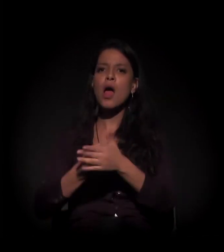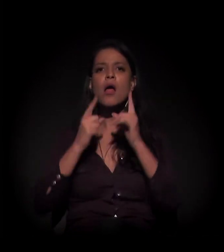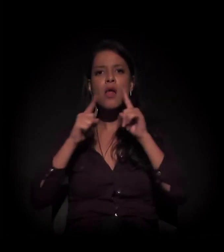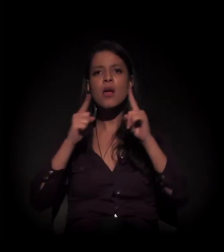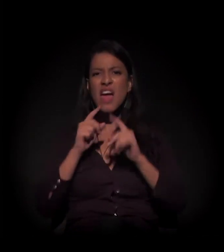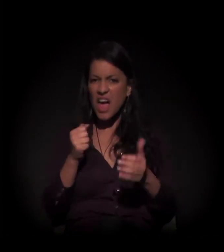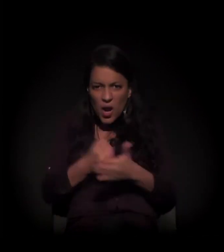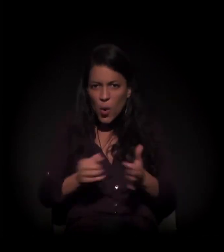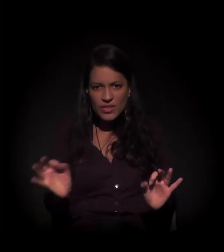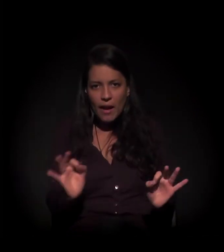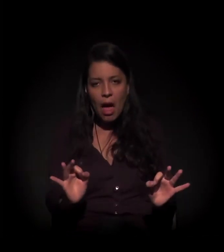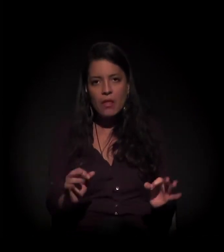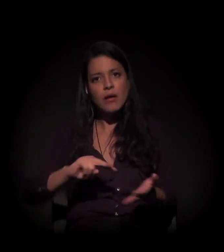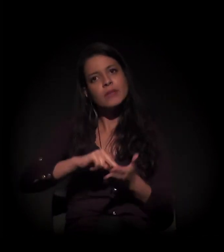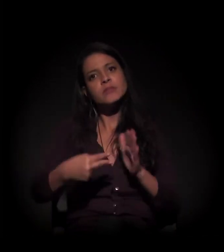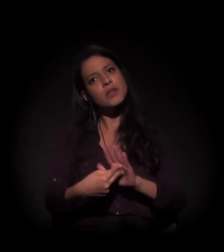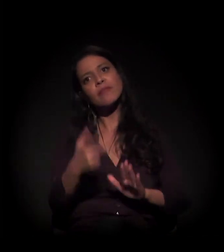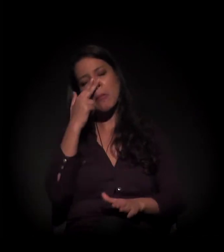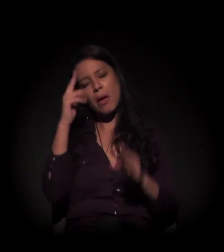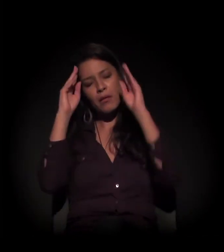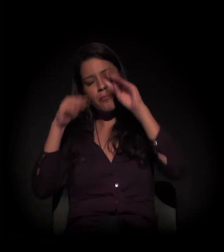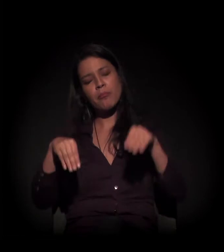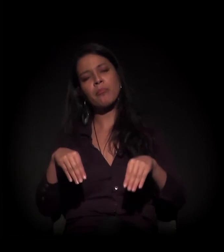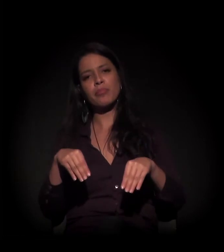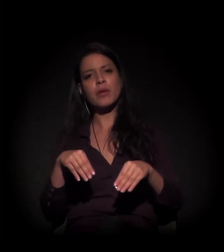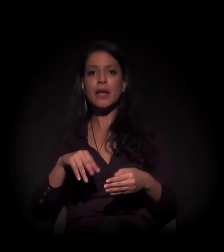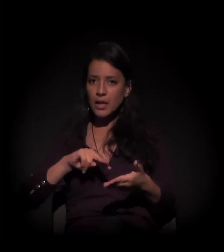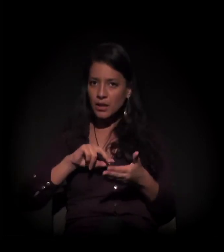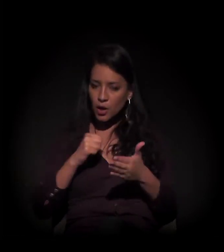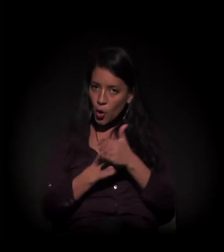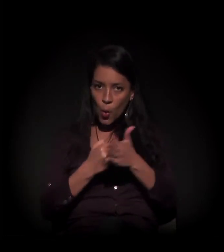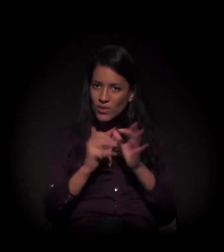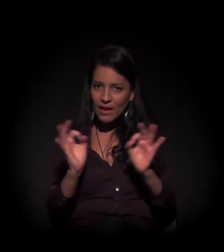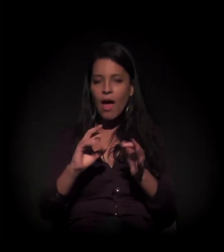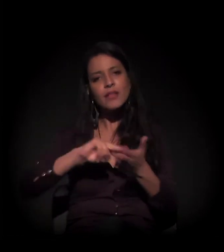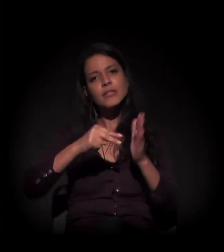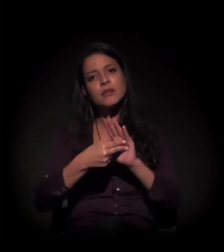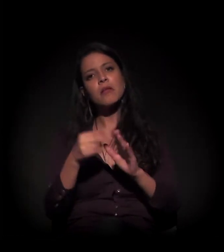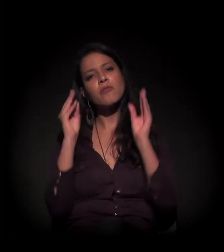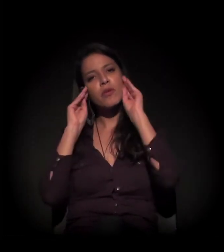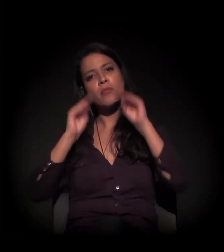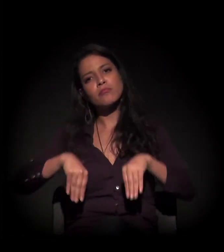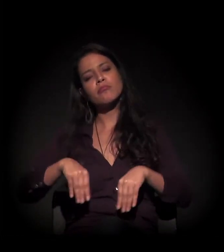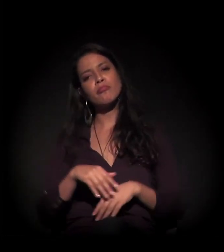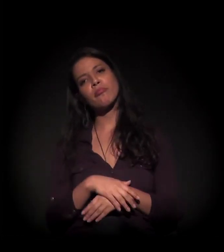QUEM NÃO LUTA TÁ MORTO!